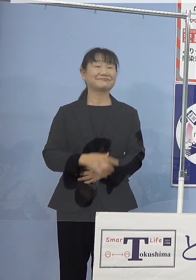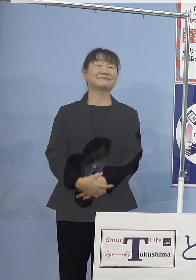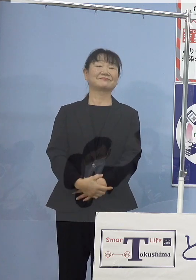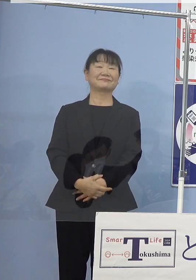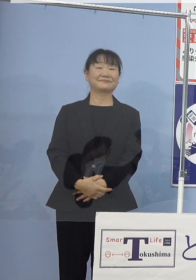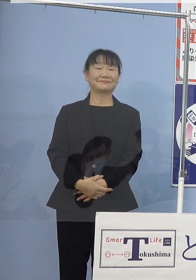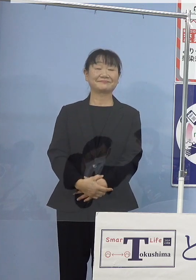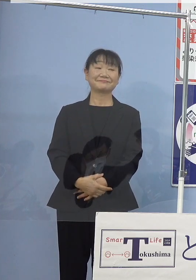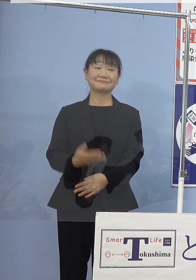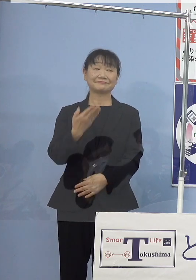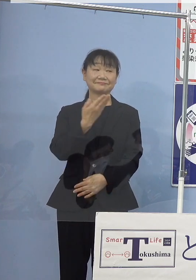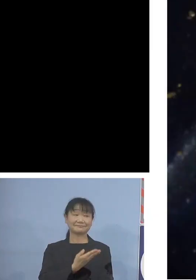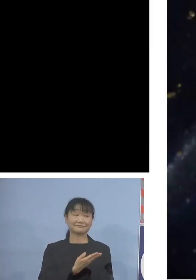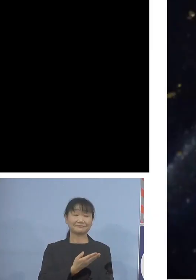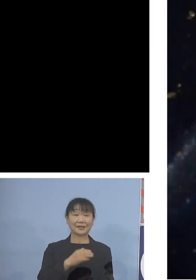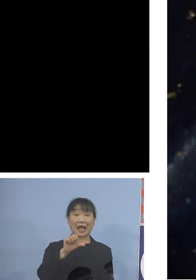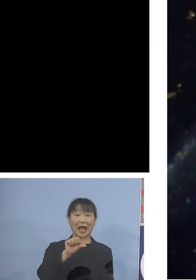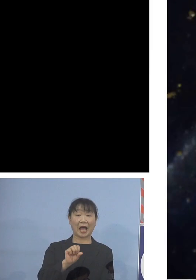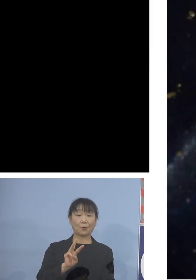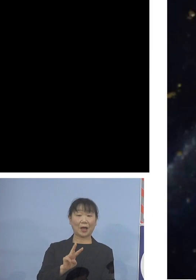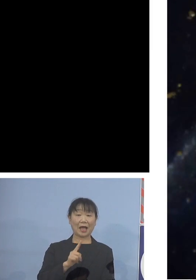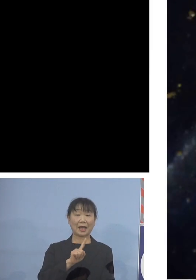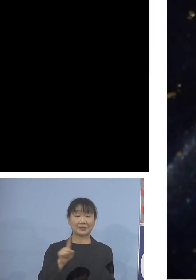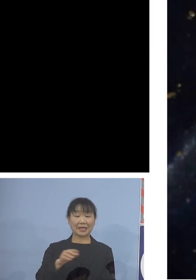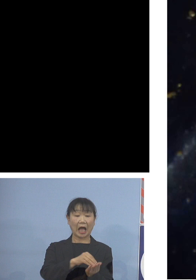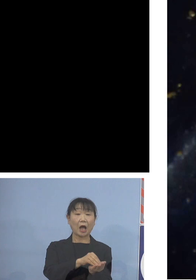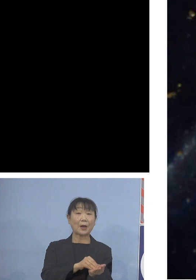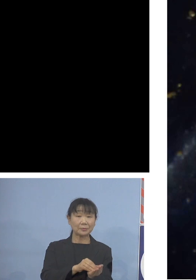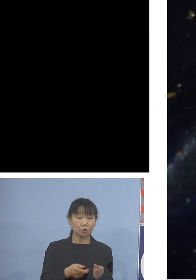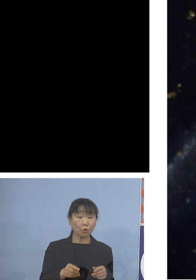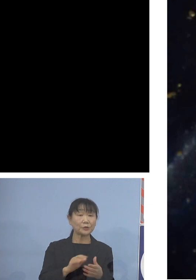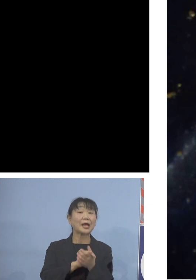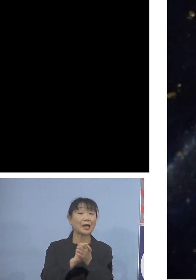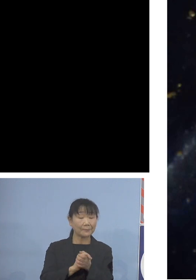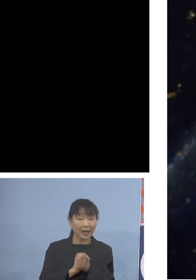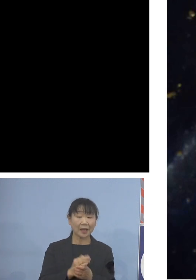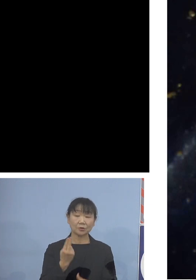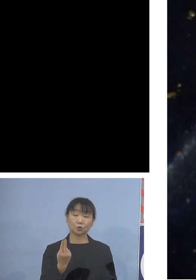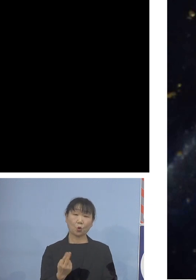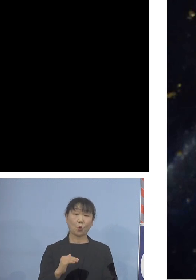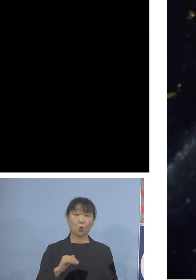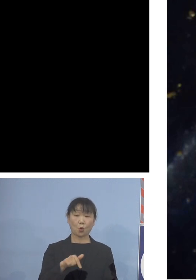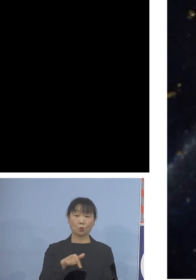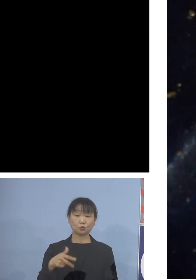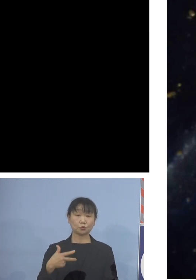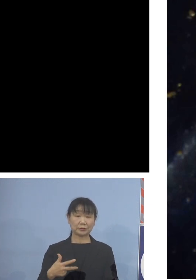アワビの仲間トコブシであります